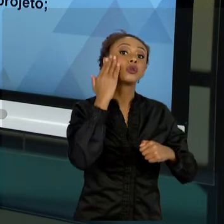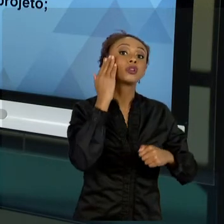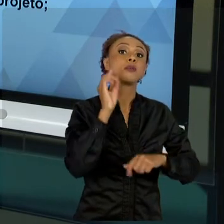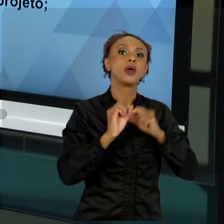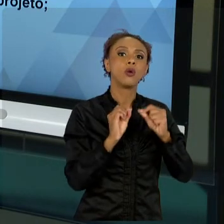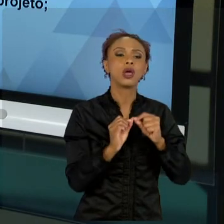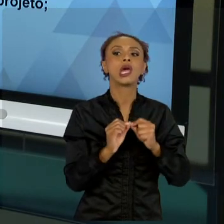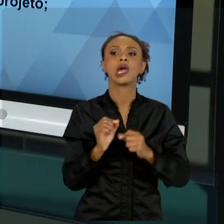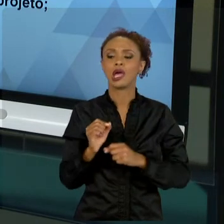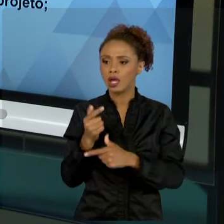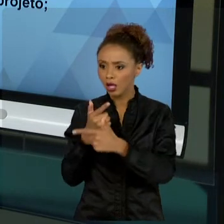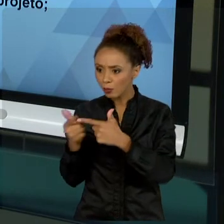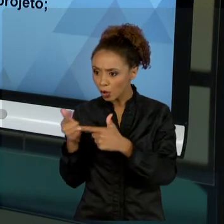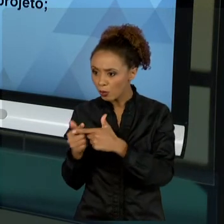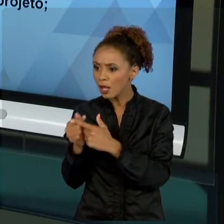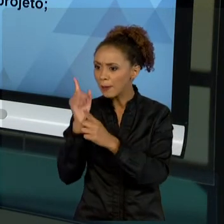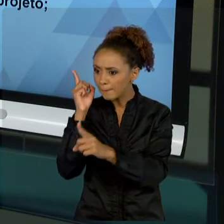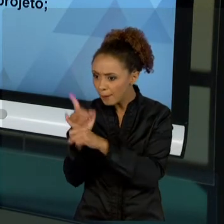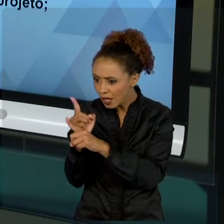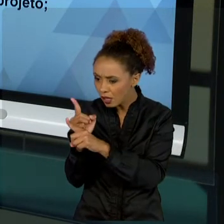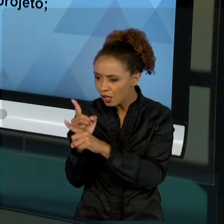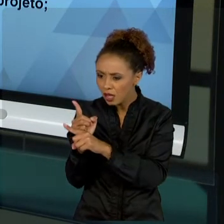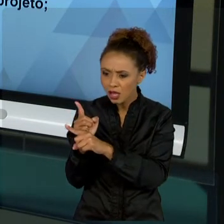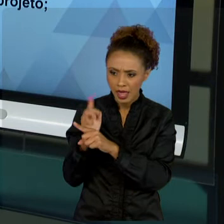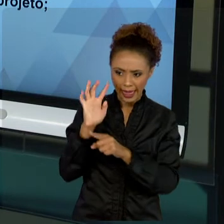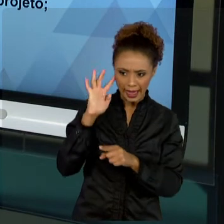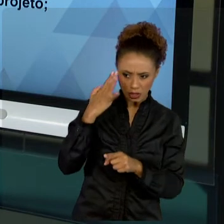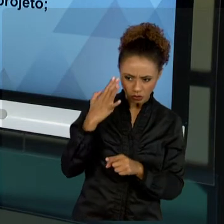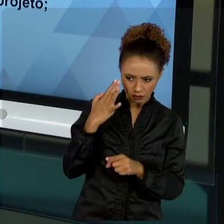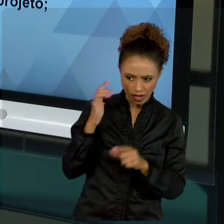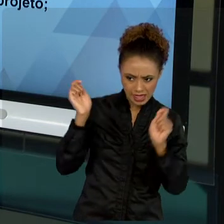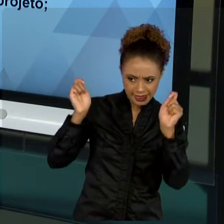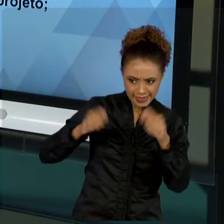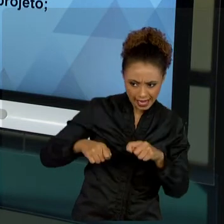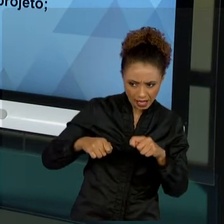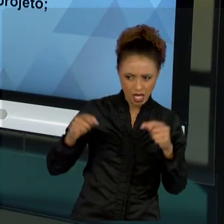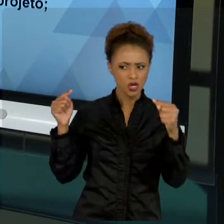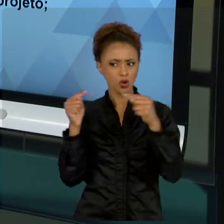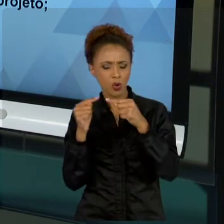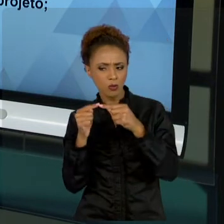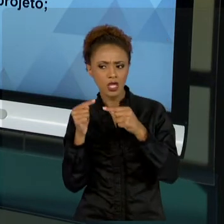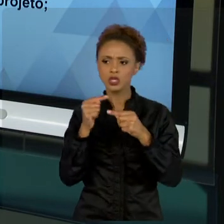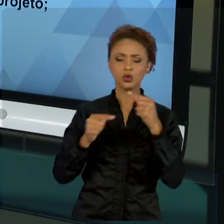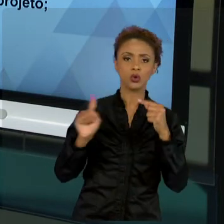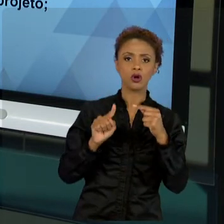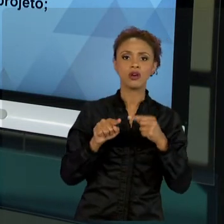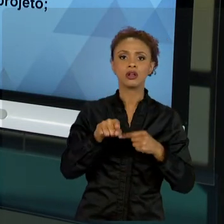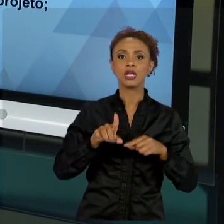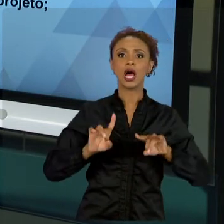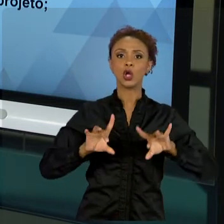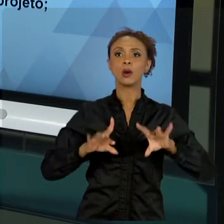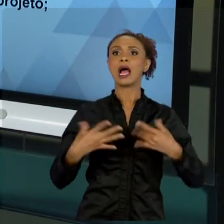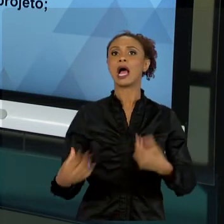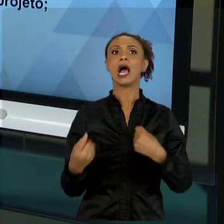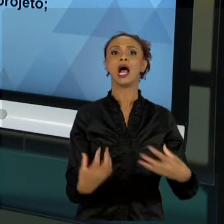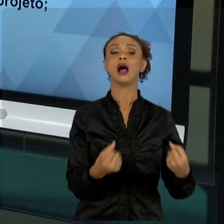RESOLVER É ADEQUADO OU NÃO. SAIA DO PILOTO AUTOMÁTICO. NÃO É SIMPLESMENTE FALAR "VOU